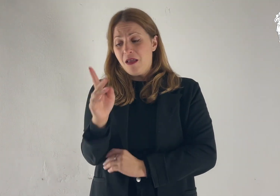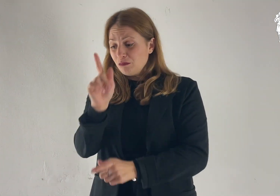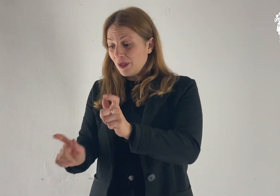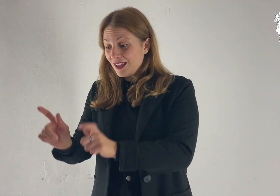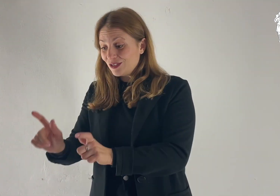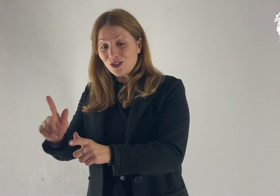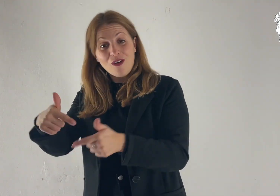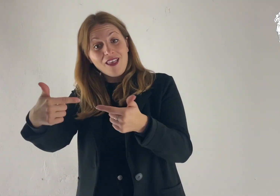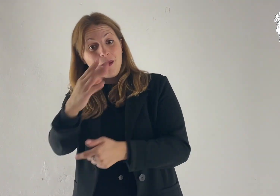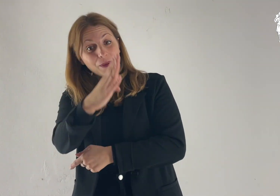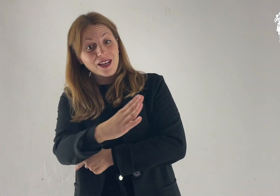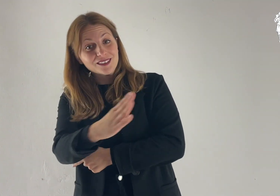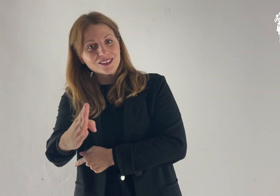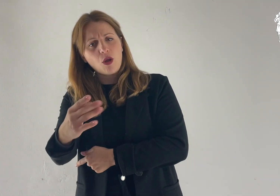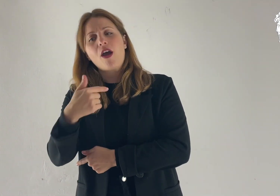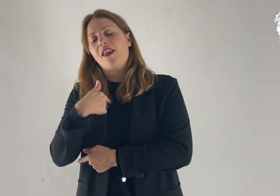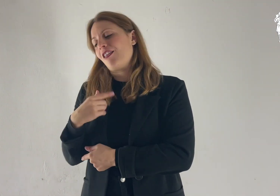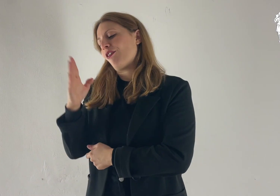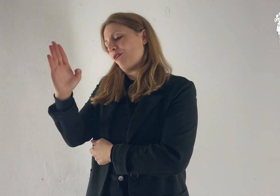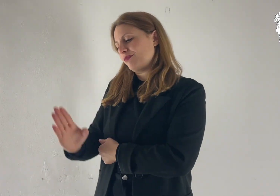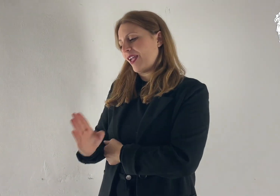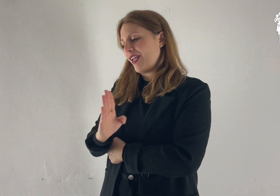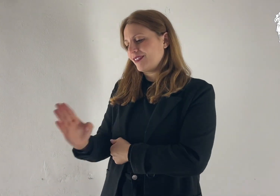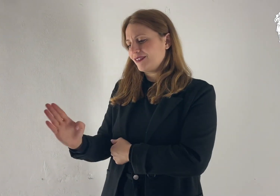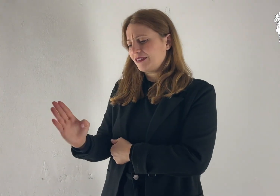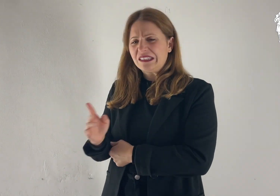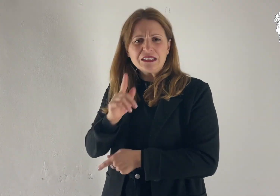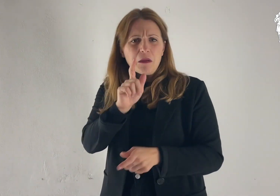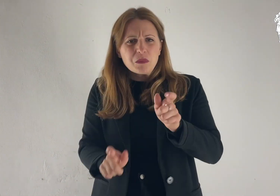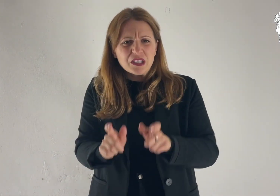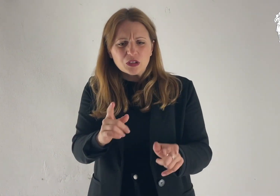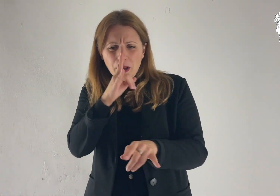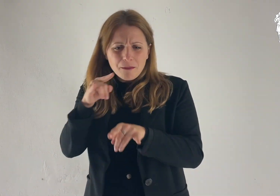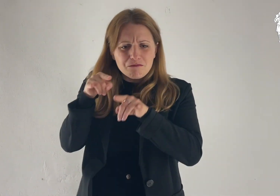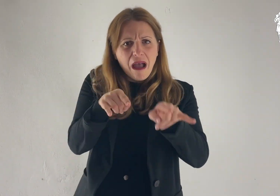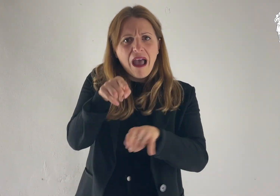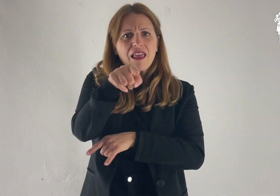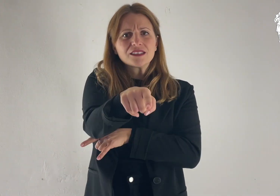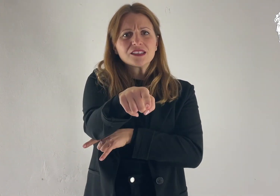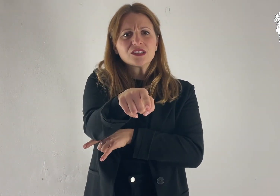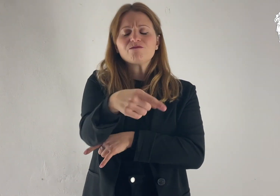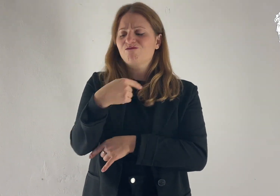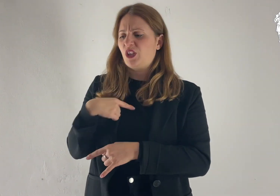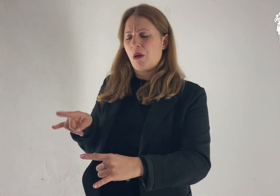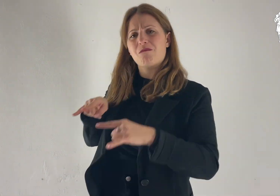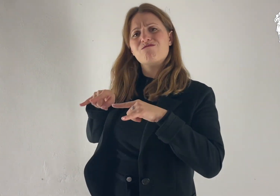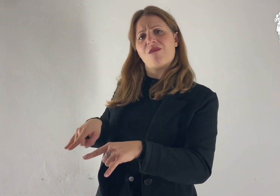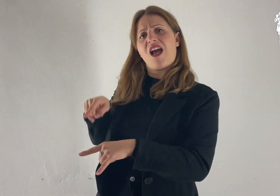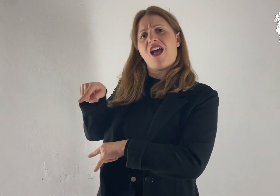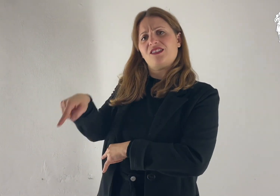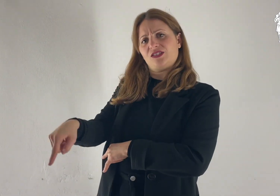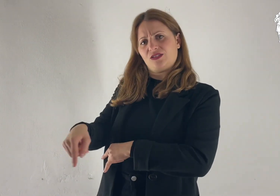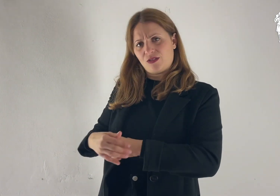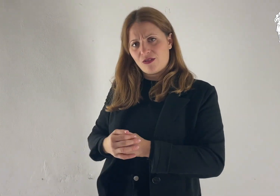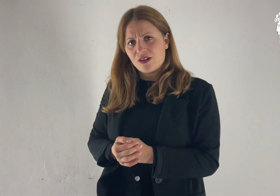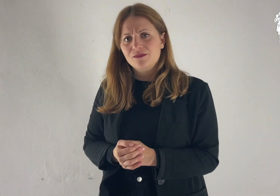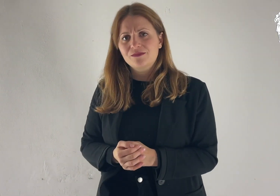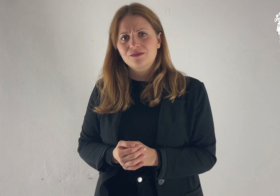Benedirò coloro che ti benediranno e coloro che ti malediranno maledirò,